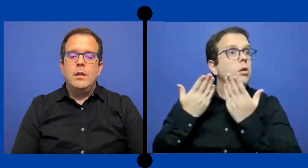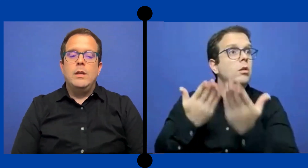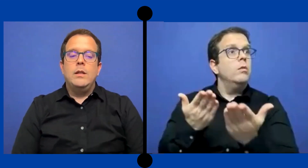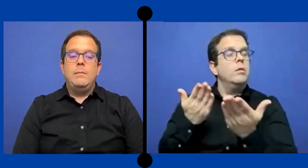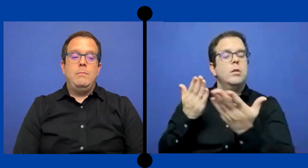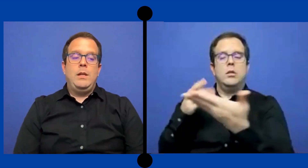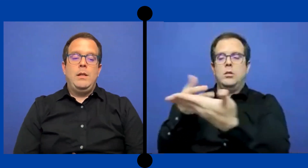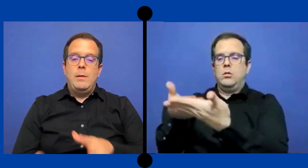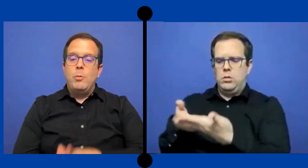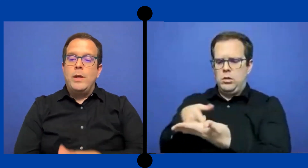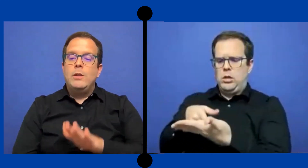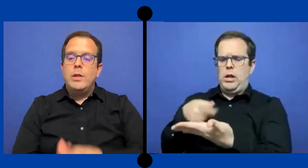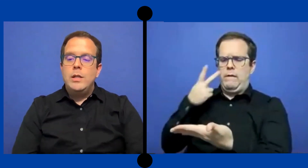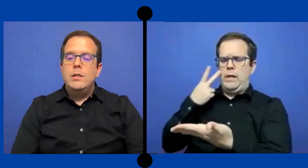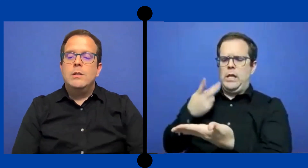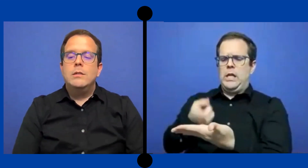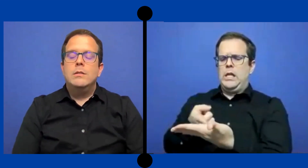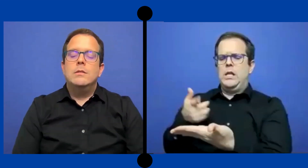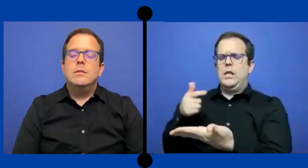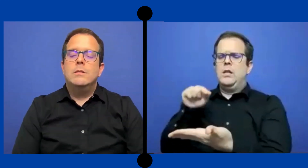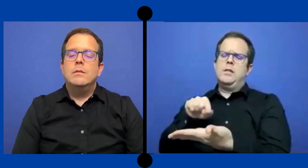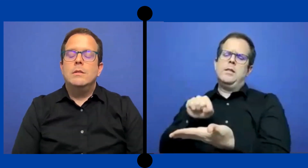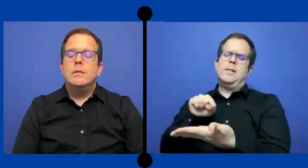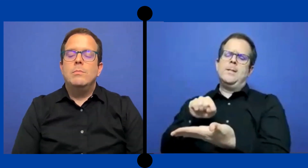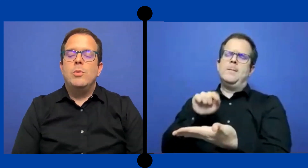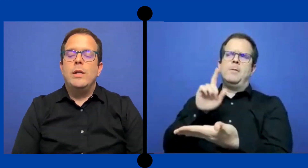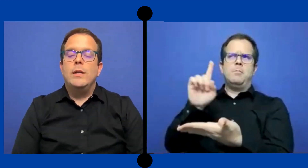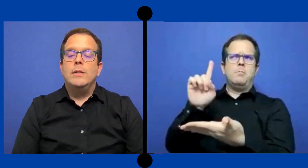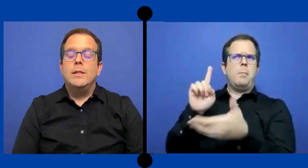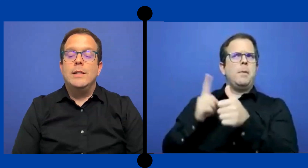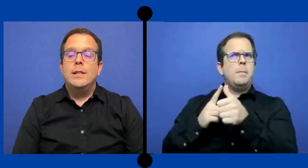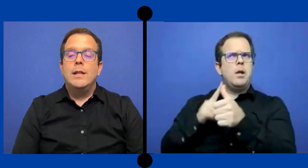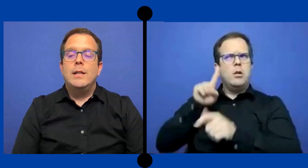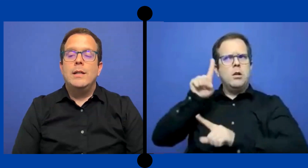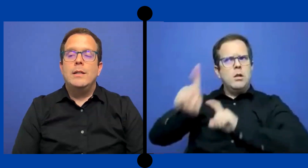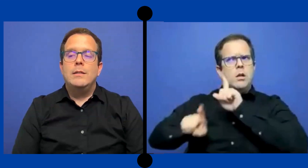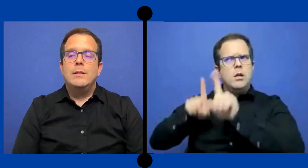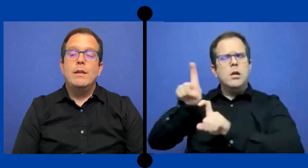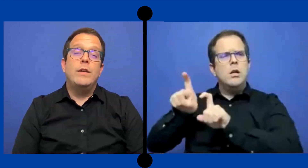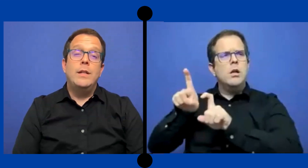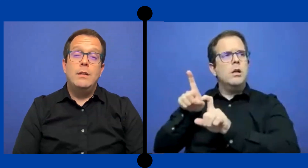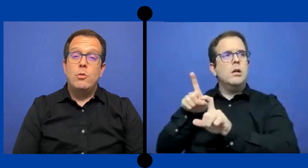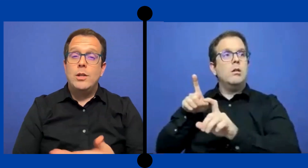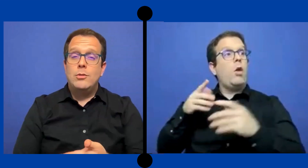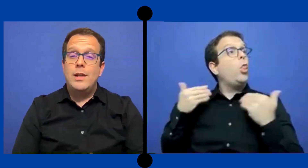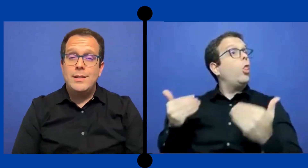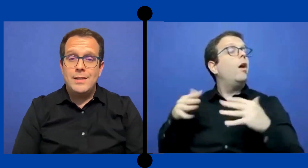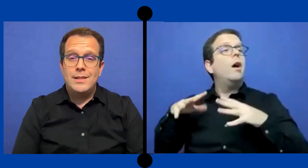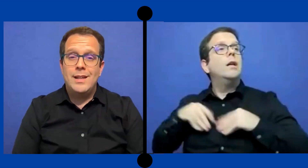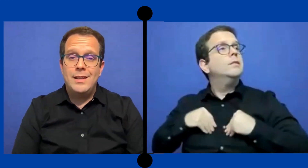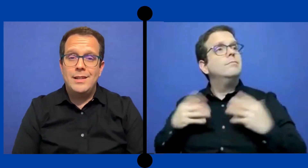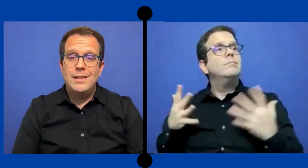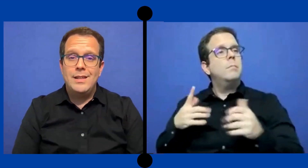en el momento ahí. Pues tiene que definir: Cuáles son las necesidades ...